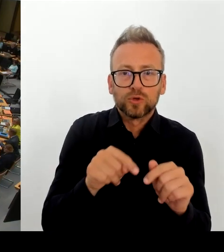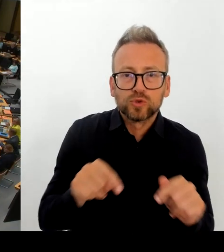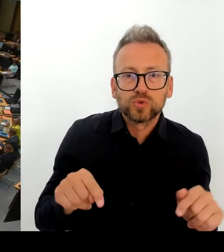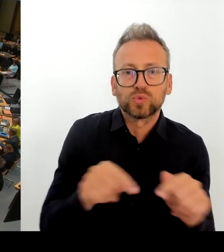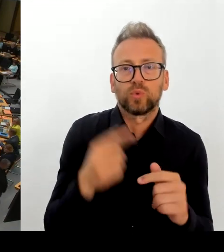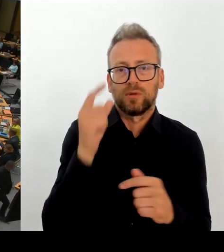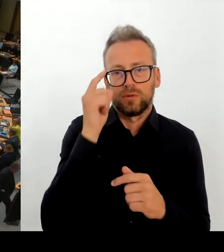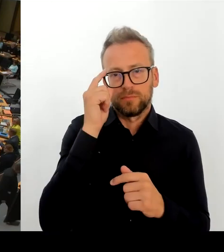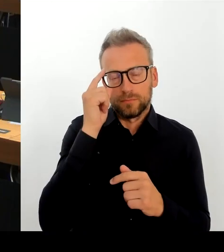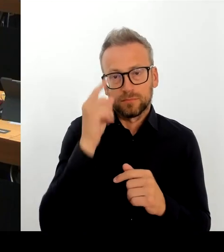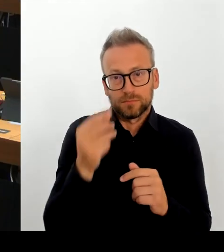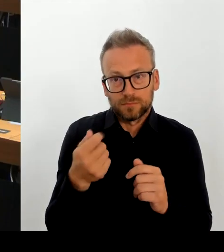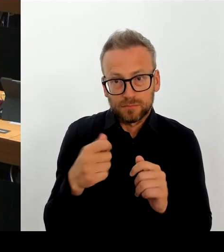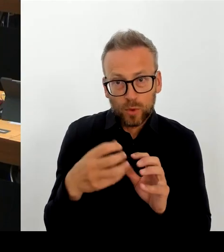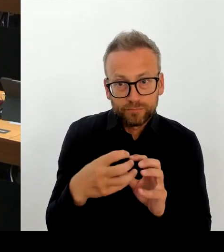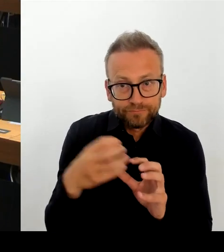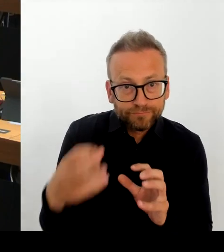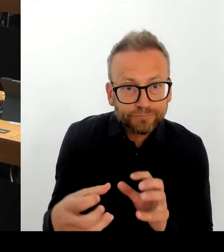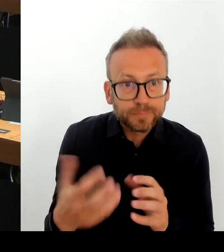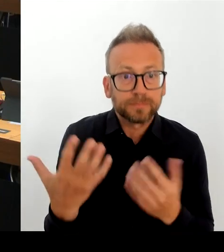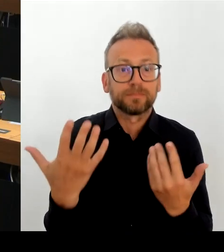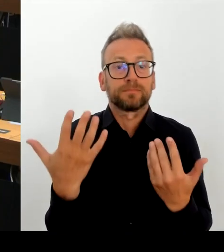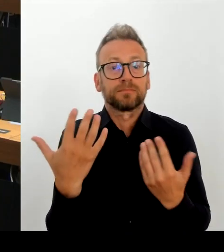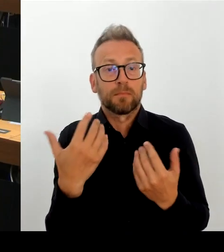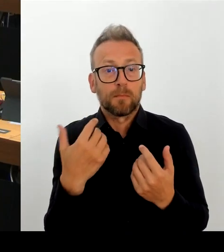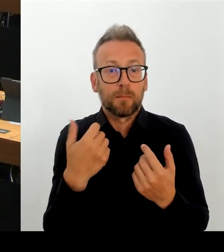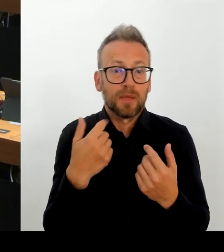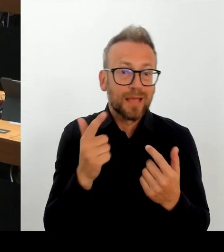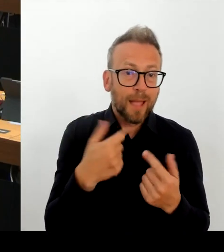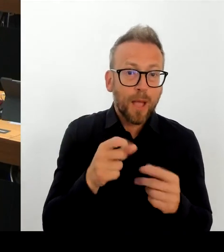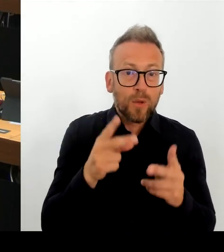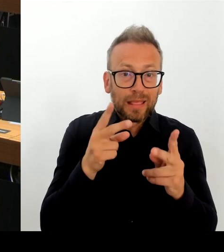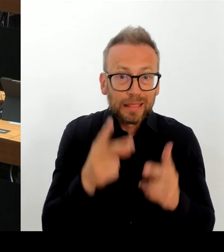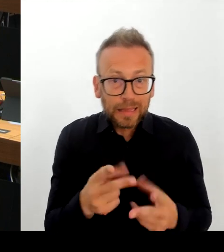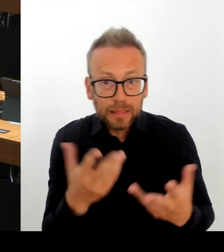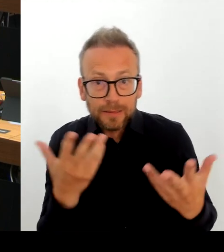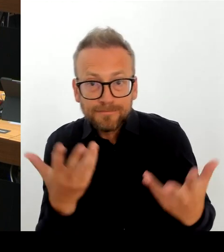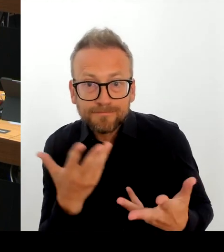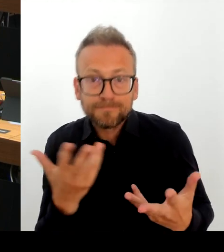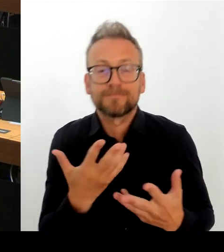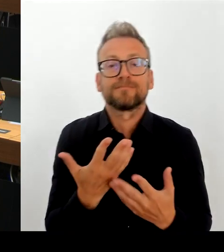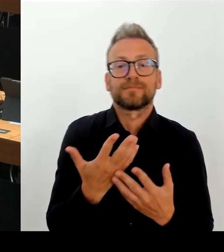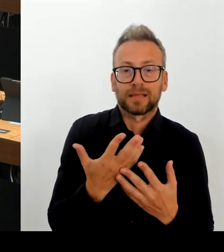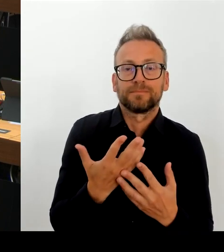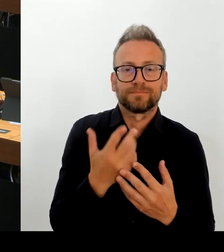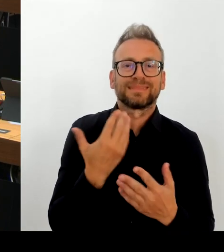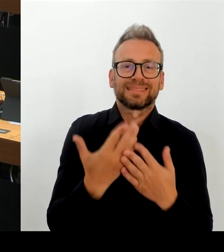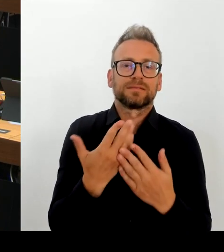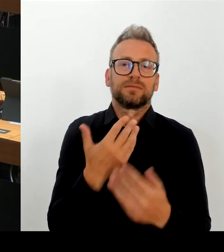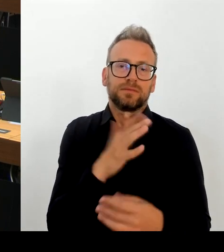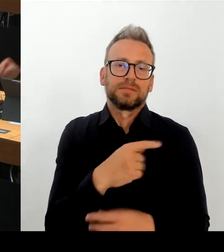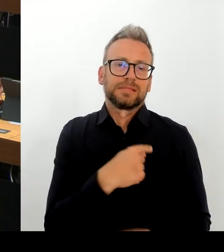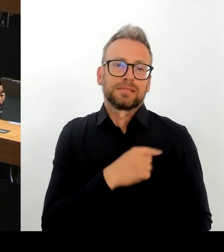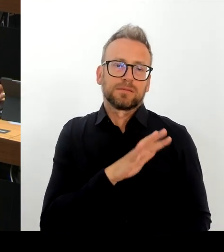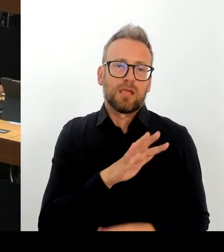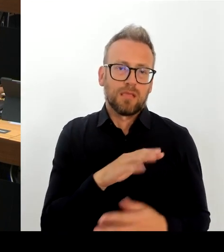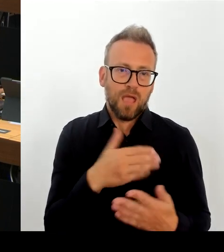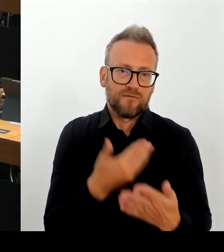(Rednerwechsel) Sehr geehrte Frau Präsidentin! Sehr geehrte Abgeordnete! Es steht dem Senat nicht zu, etwas zu bewerten. Ich habe es gerade fachlich bewertet